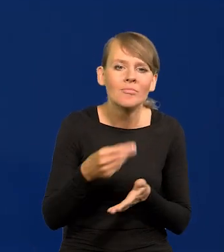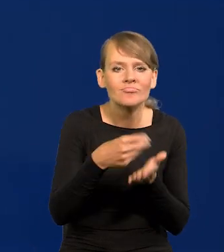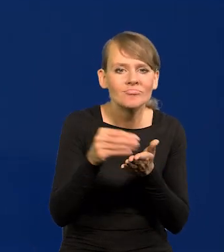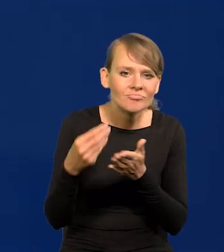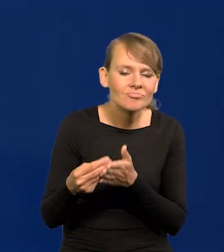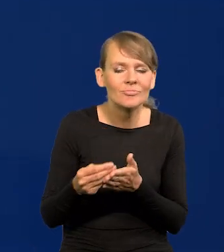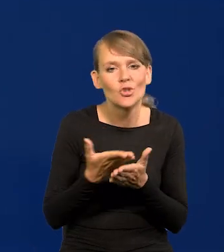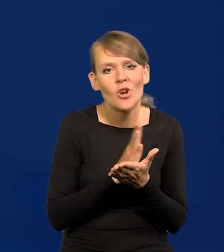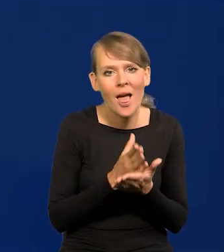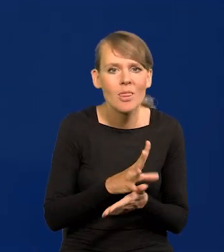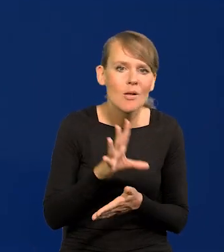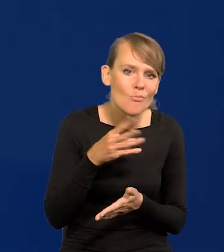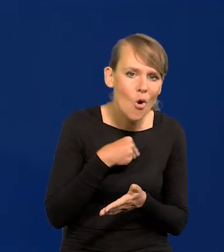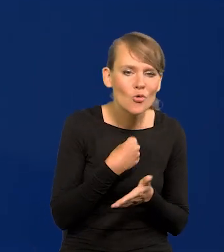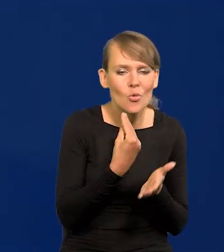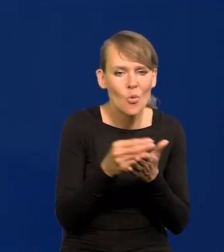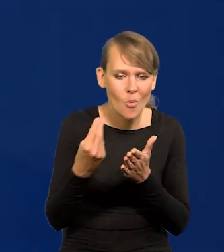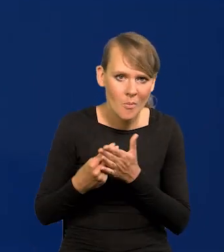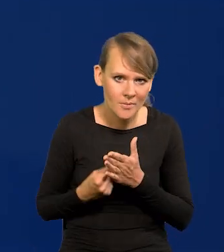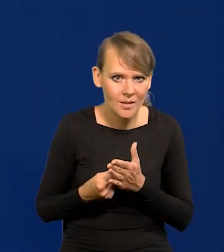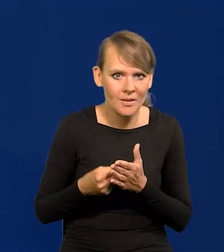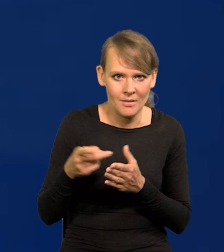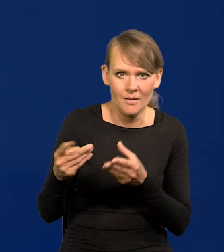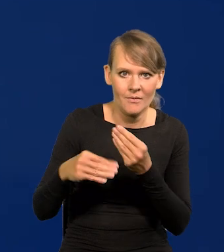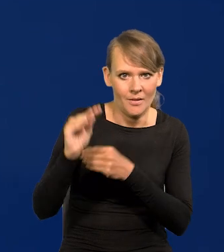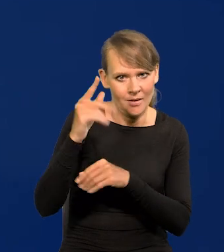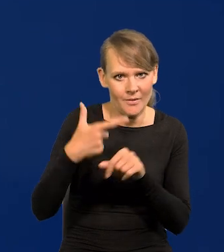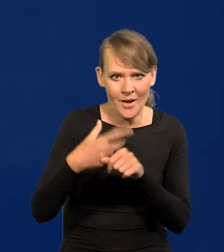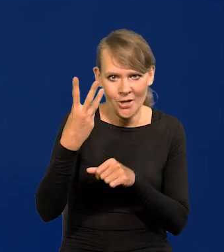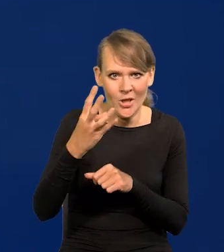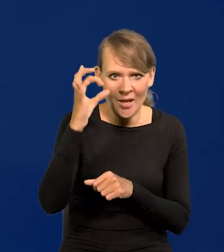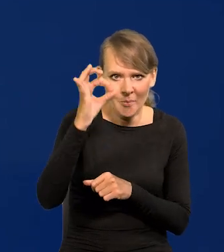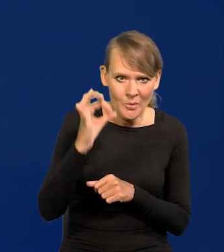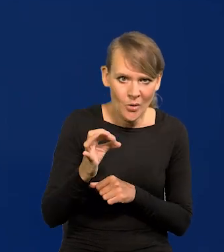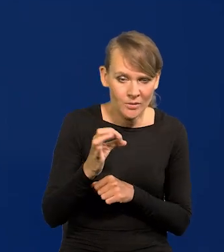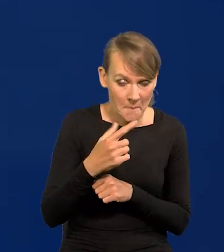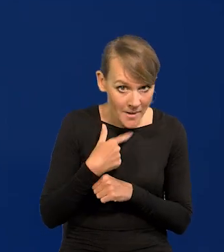średnie możliwości nabywcze wzrosły o 24%. Czy to mało?